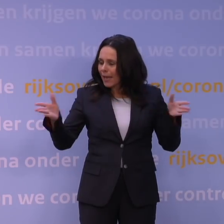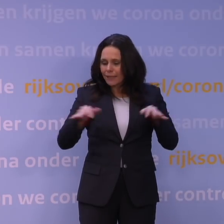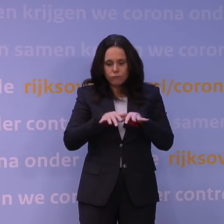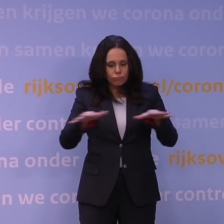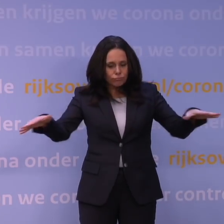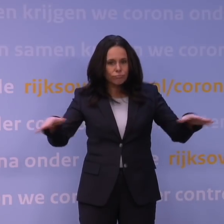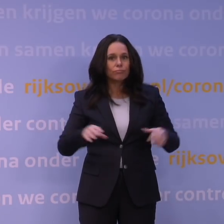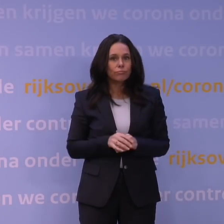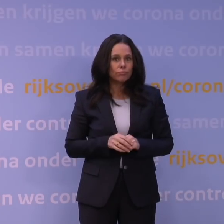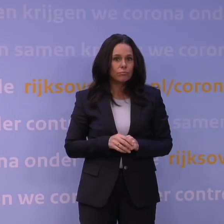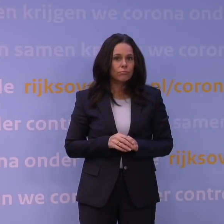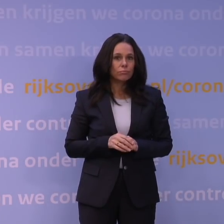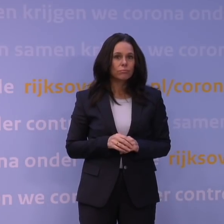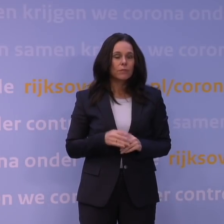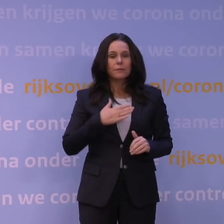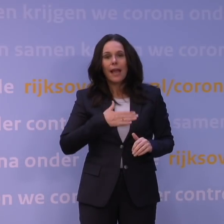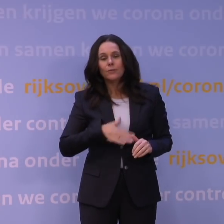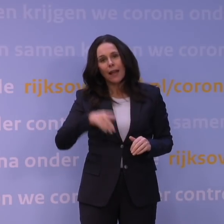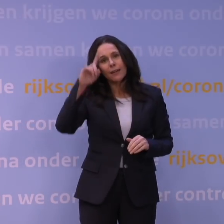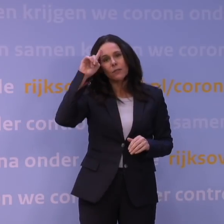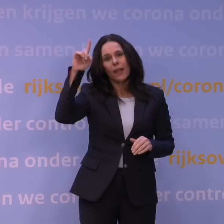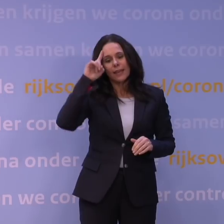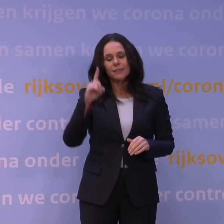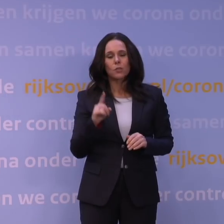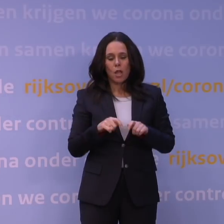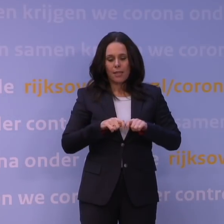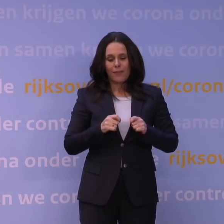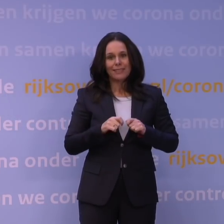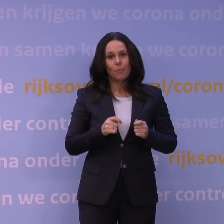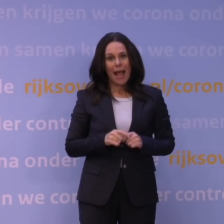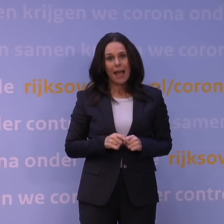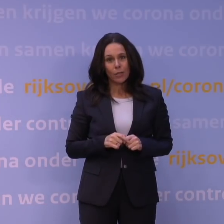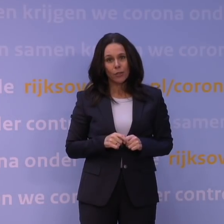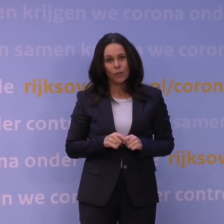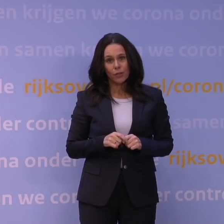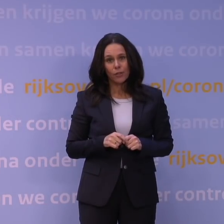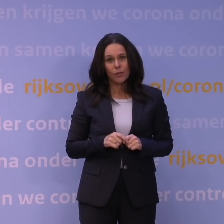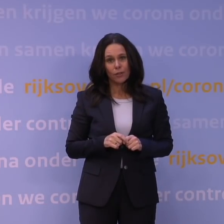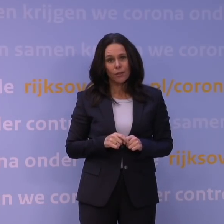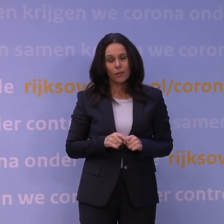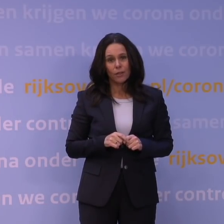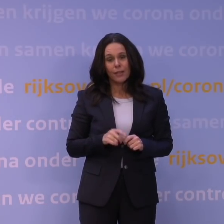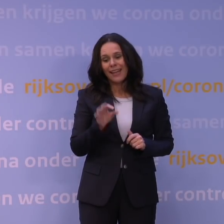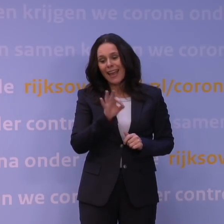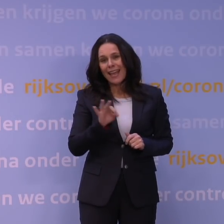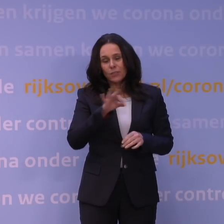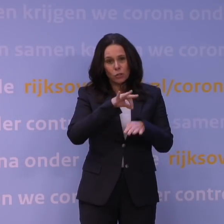om uiteindelijk te weten of ook met name de kwetsbaren natuurlijk wel ernstig ziek worden en naar het ziekenhuis moeten.